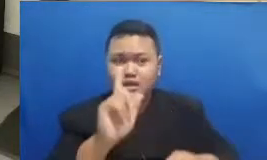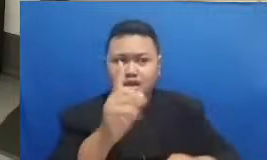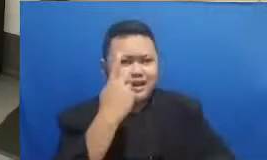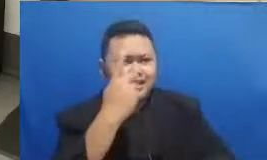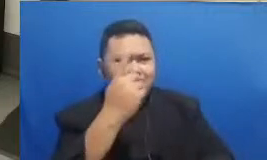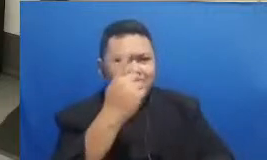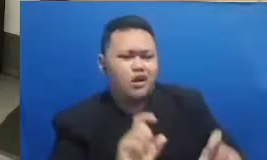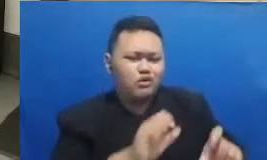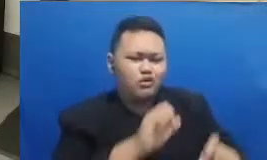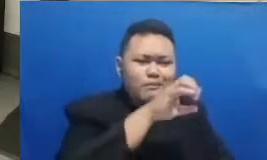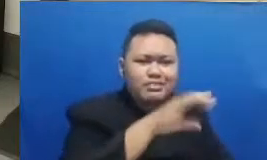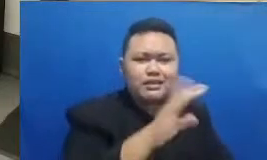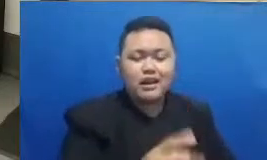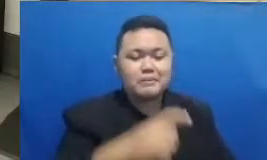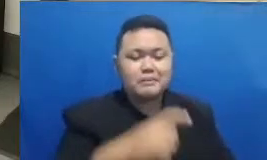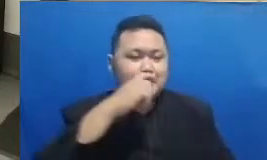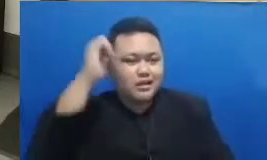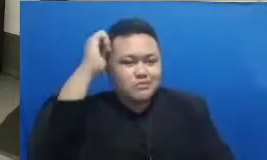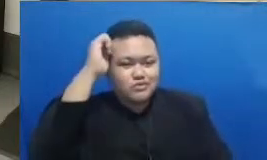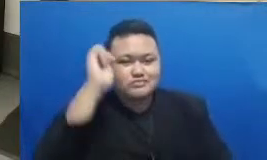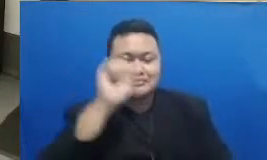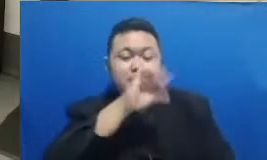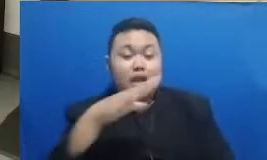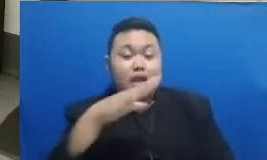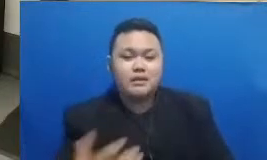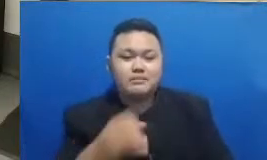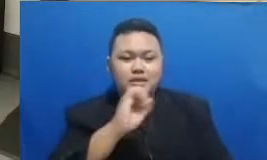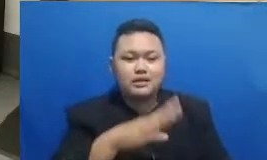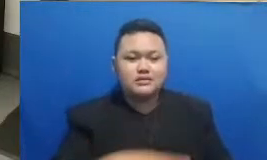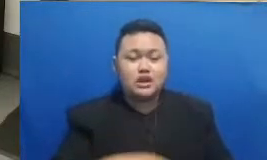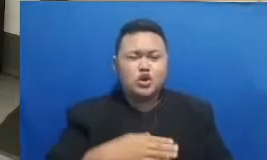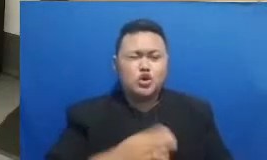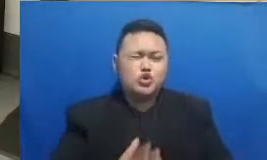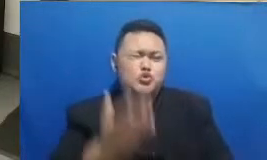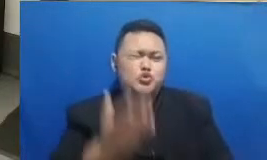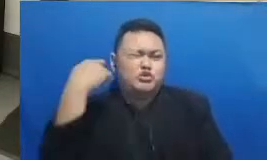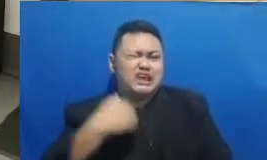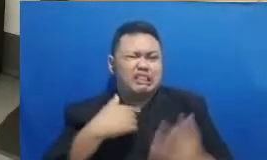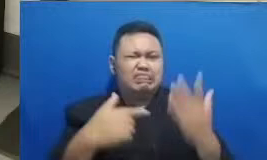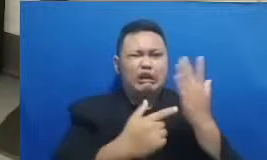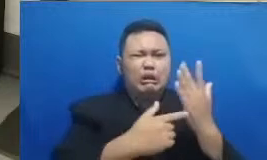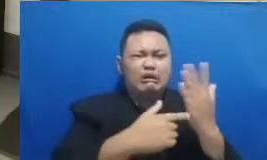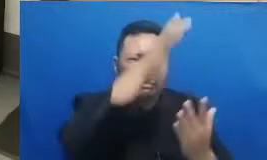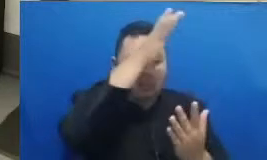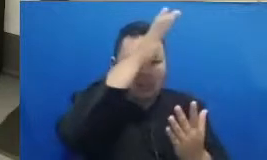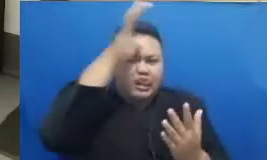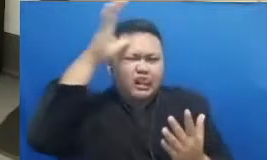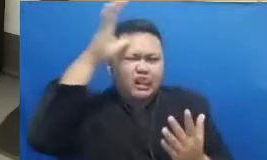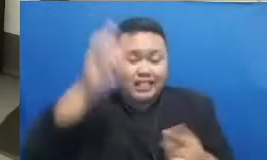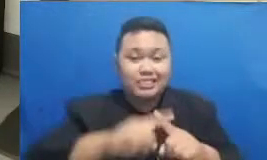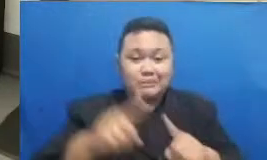dan ibu Bilangnya gini saya dulu gaptek tapi sekarang saya sangat bersemangat untuk belajar